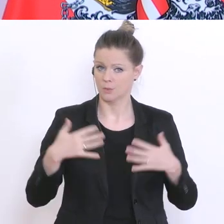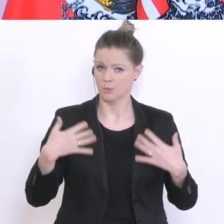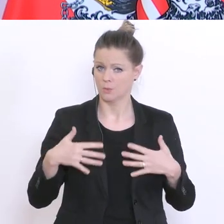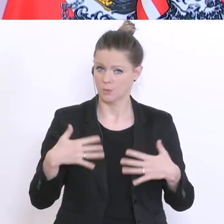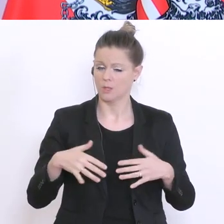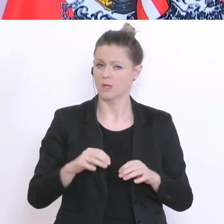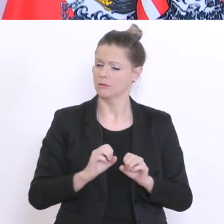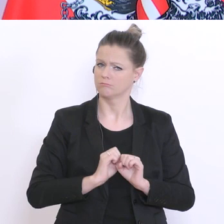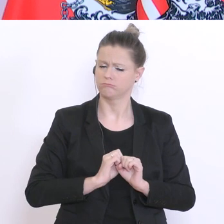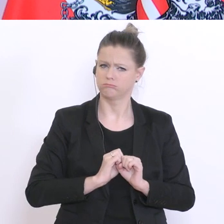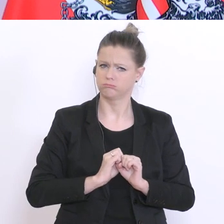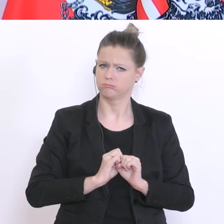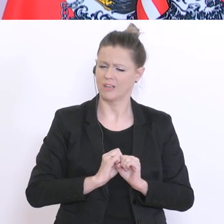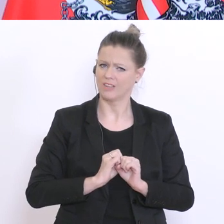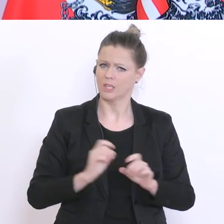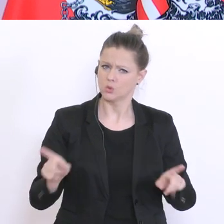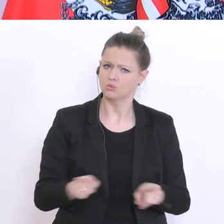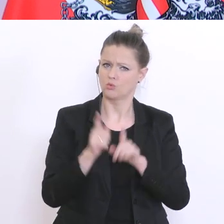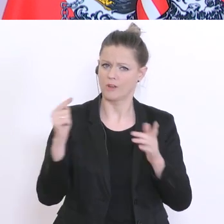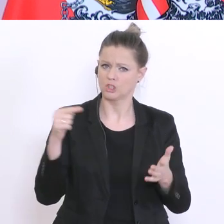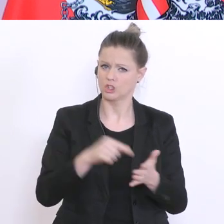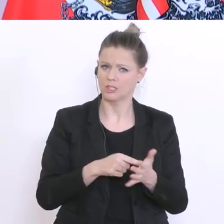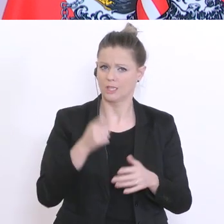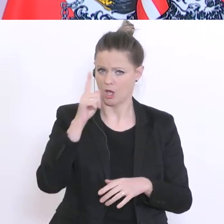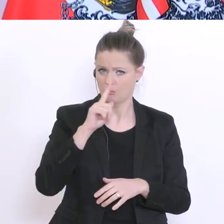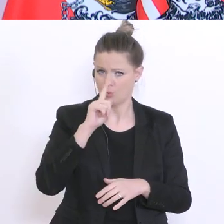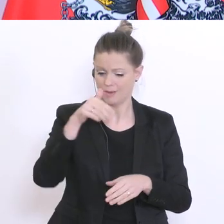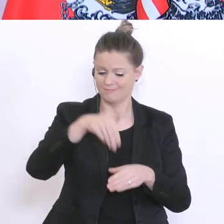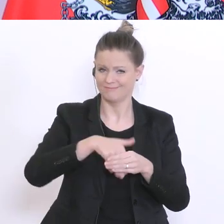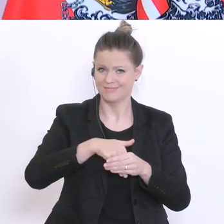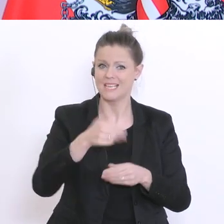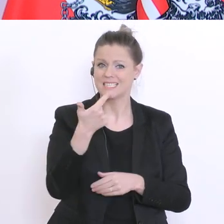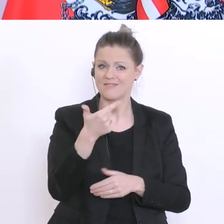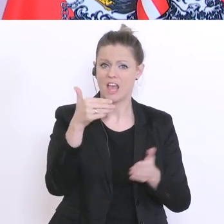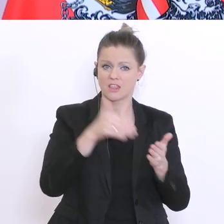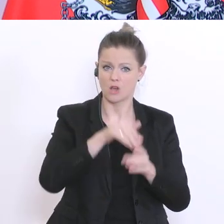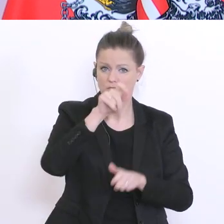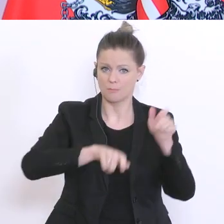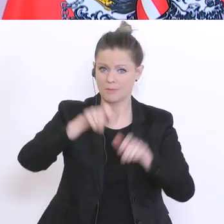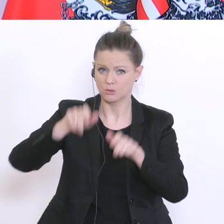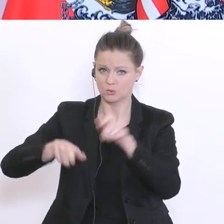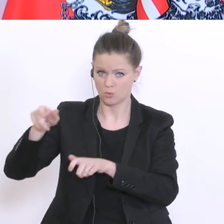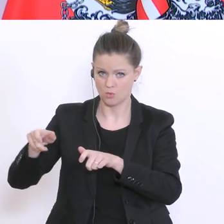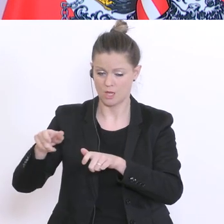eine Zufallsstichprobe von 2000°Probanden, interviewten Personen, die hinsichtlich